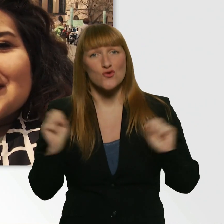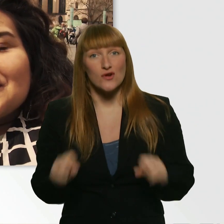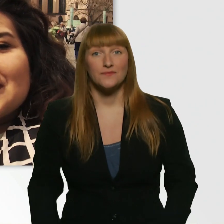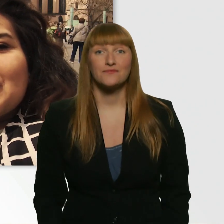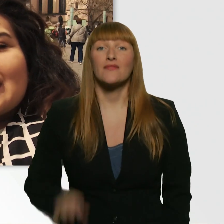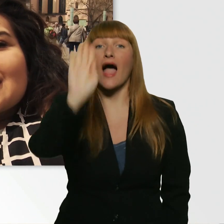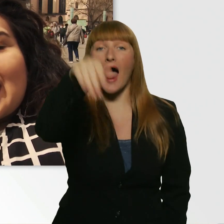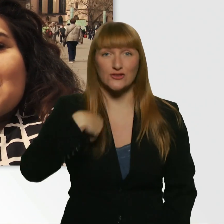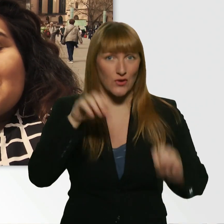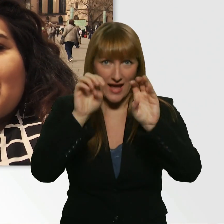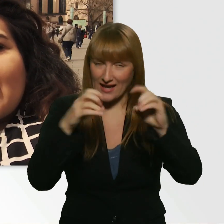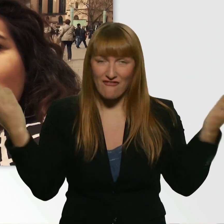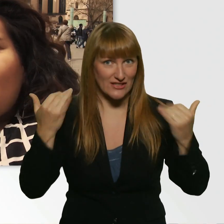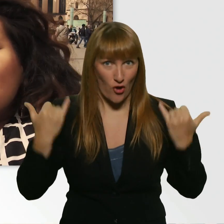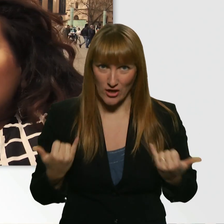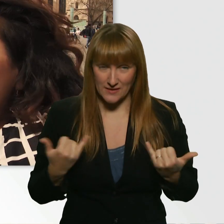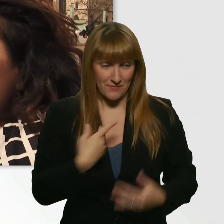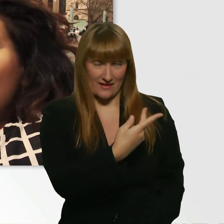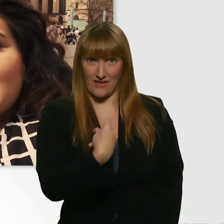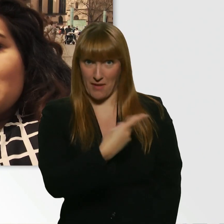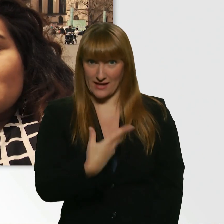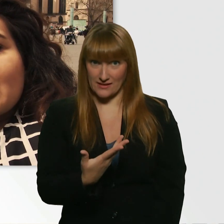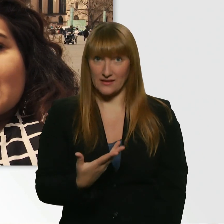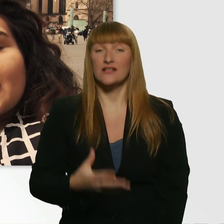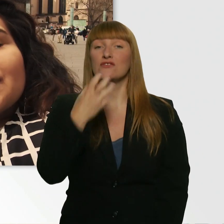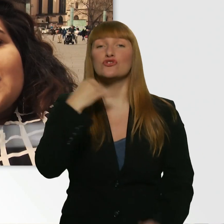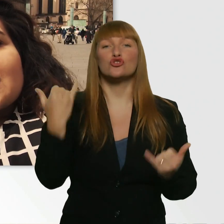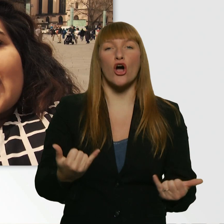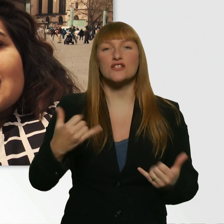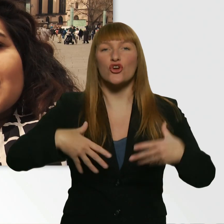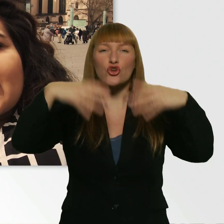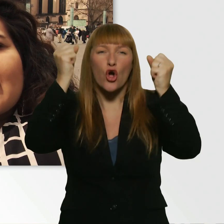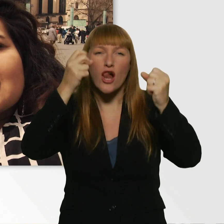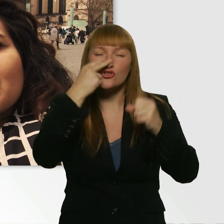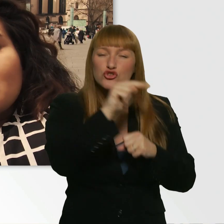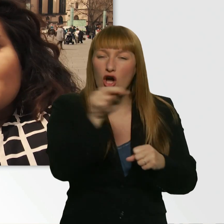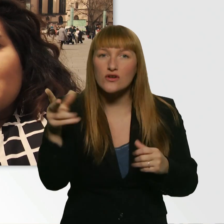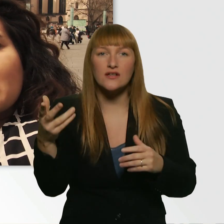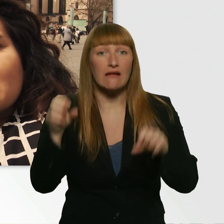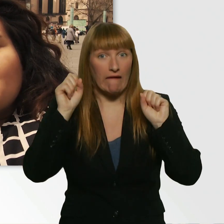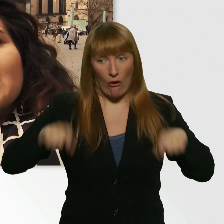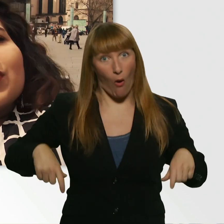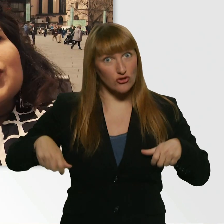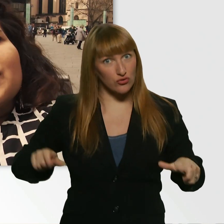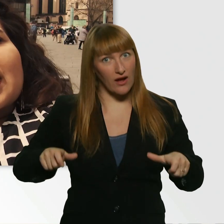Wir beide haben vor, heute mal in Köln abzuchecken, wie dreist man als Rollstuhlfahrerin oder -fahrer sein kann.